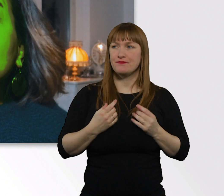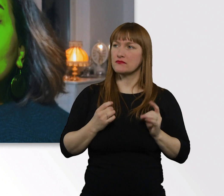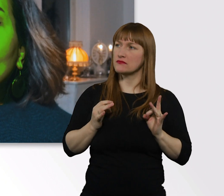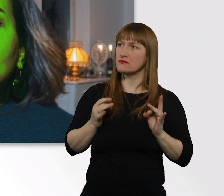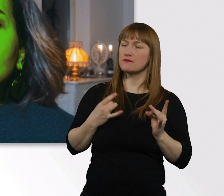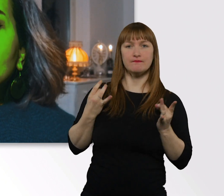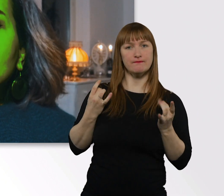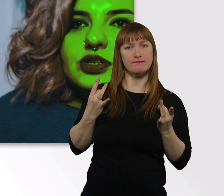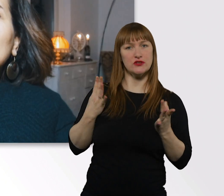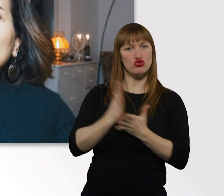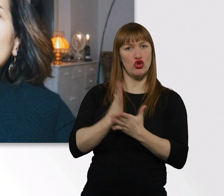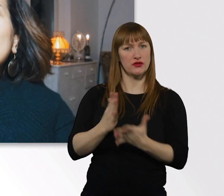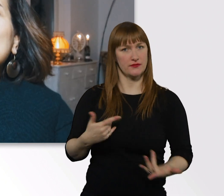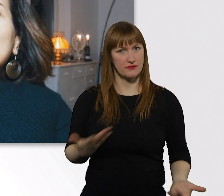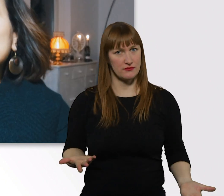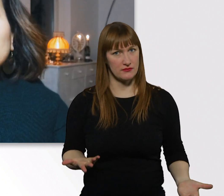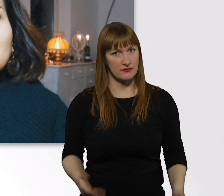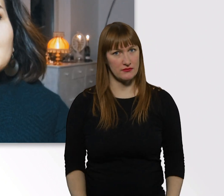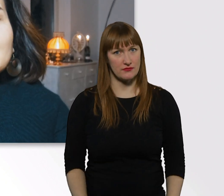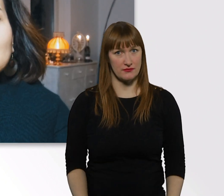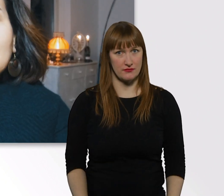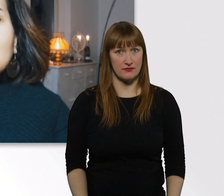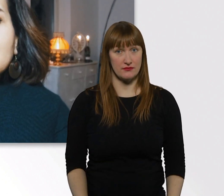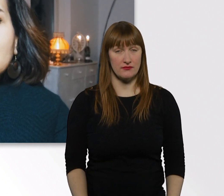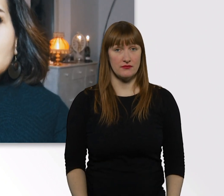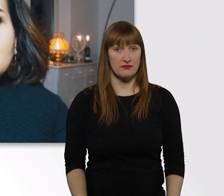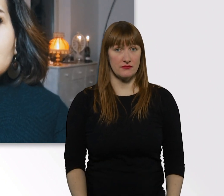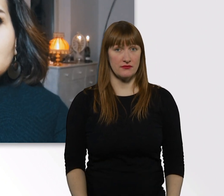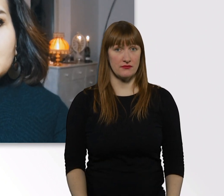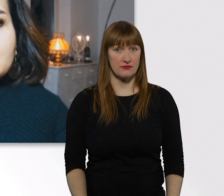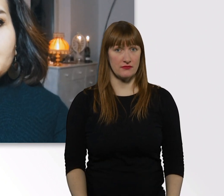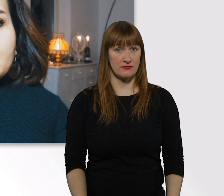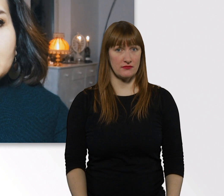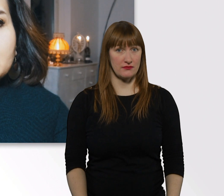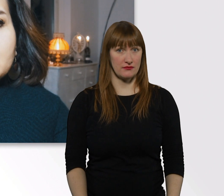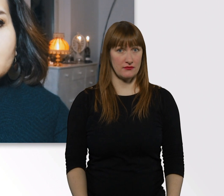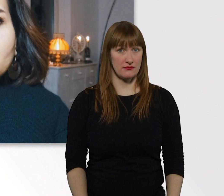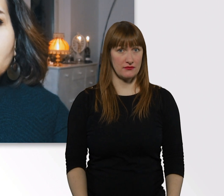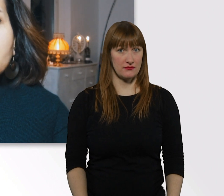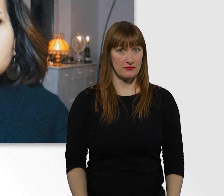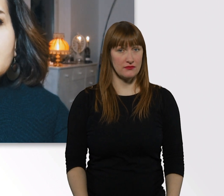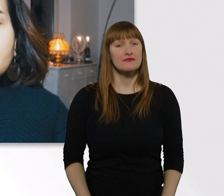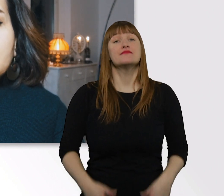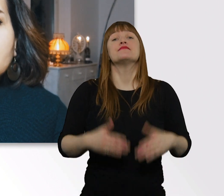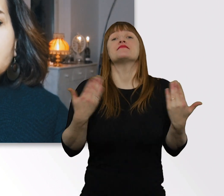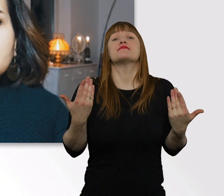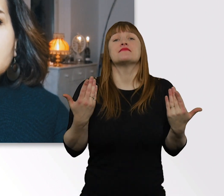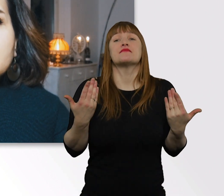Werd ich ganz komisch. Manchmal schaff ich es nicht, dass irgendwie zu kommunizieren, wenn das passiert.